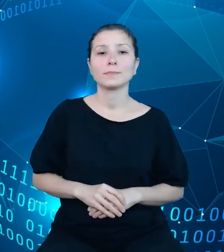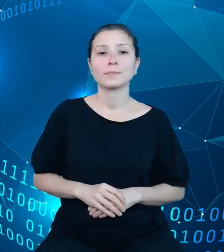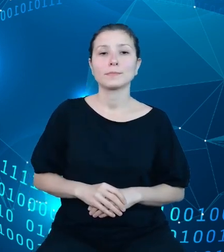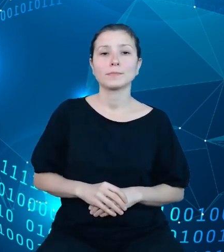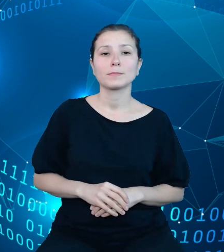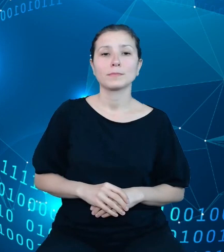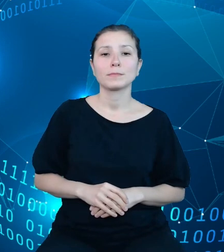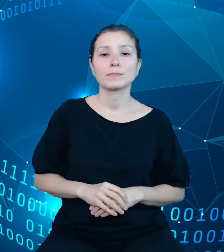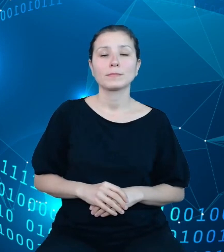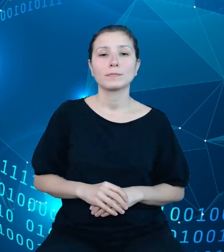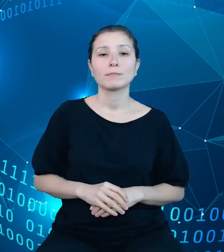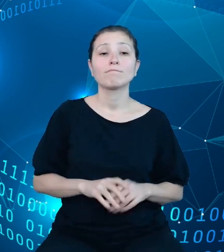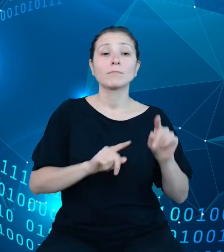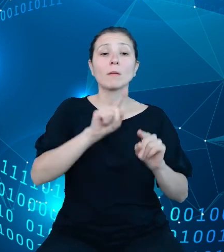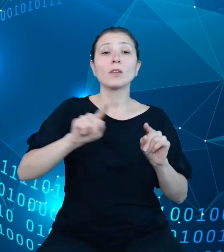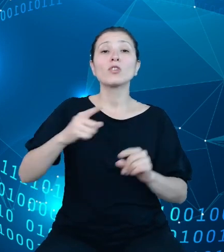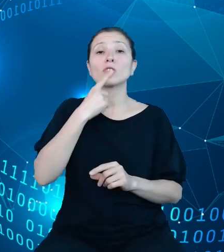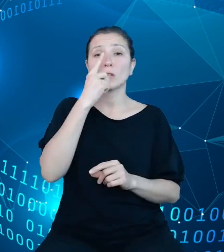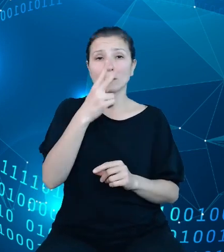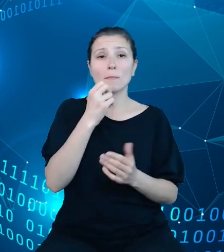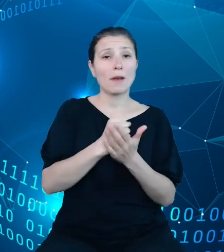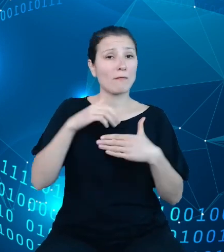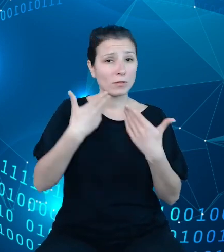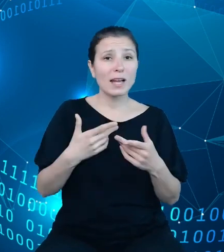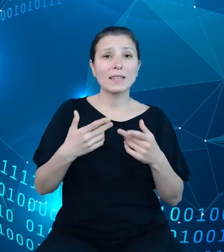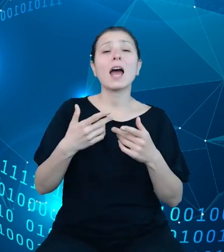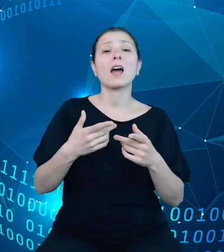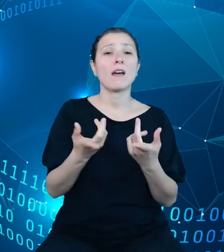miesięczne sprawozdanie operatywne stanowiące szczegółową informację na